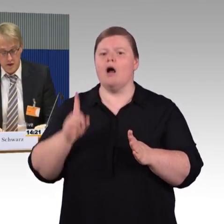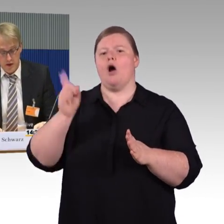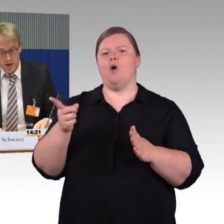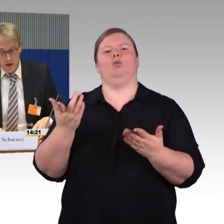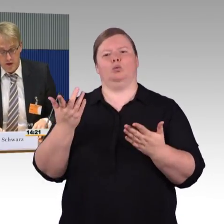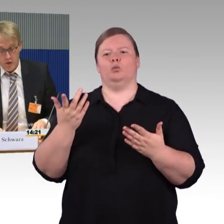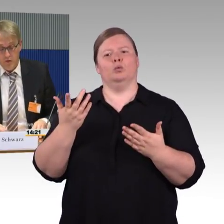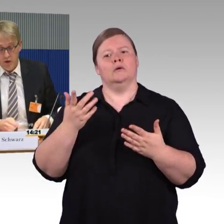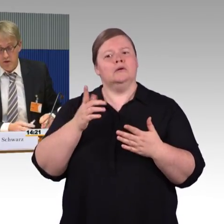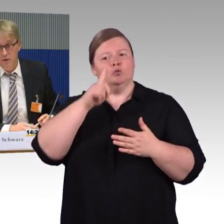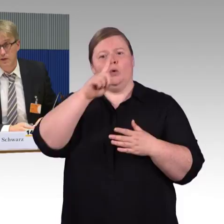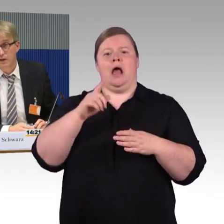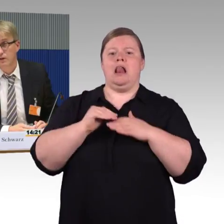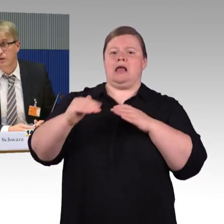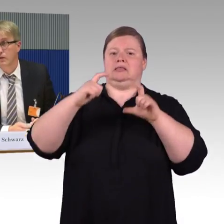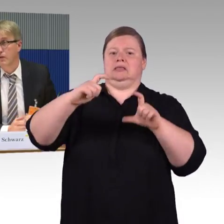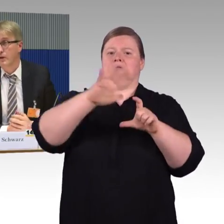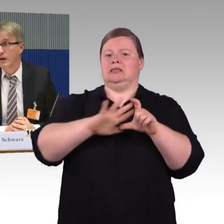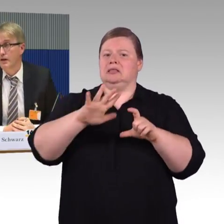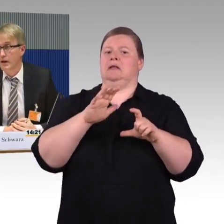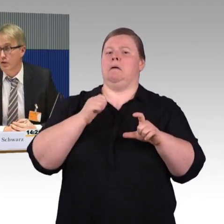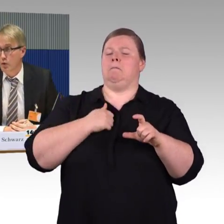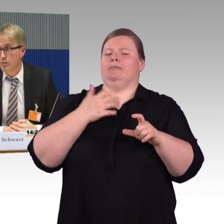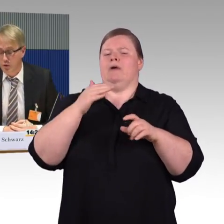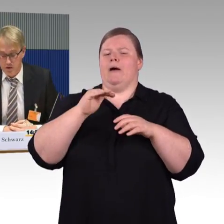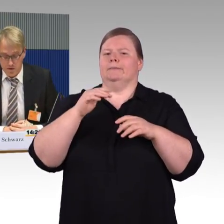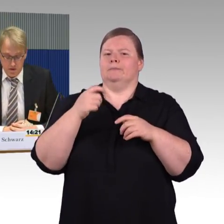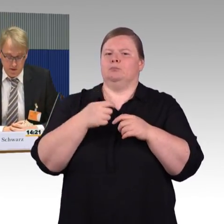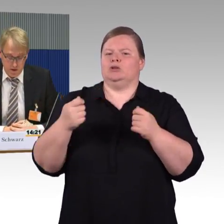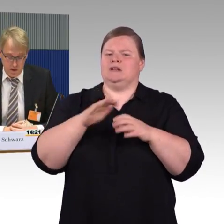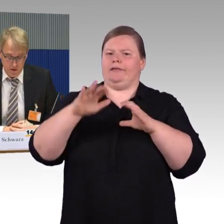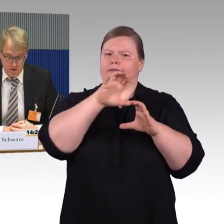das Thema öffentliche WCs, wenn man sich das an Knotenpunkten anschaut,